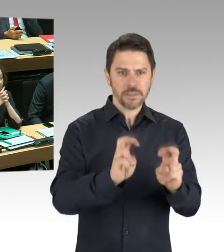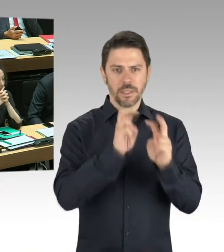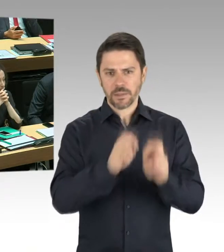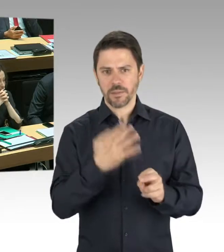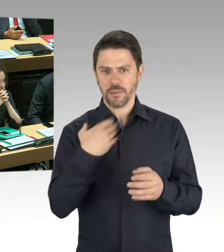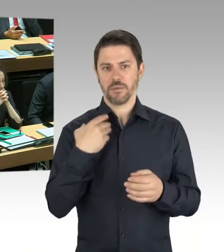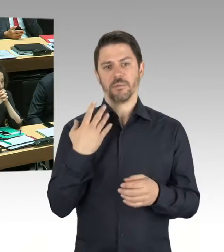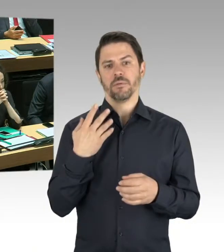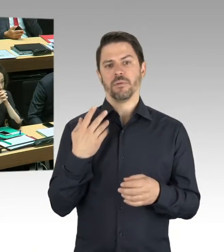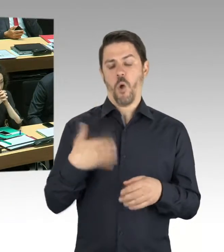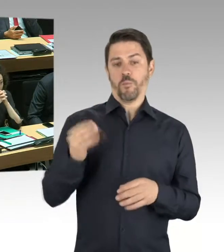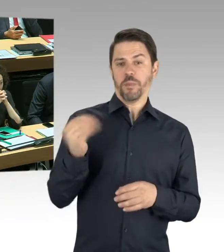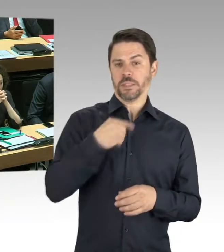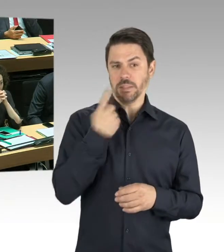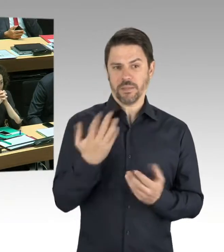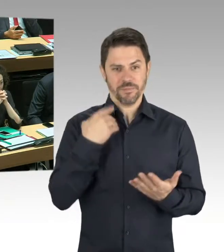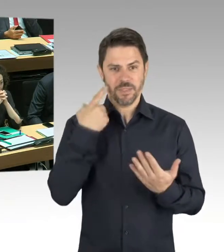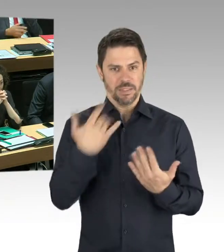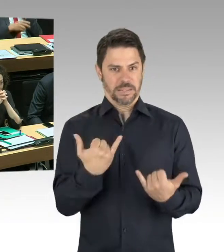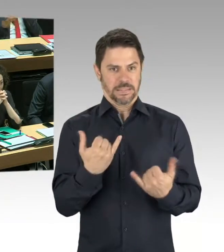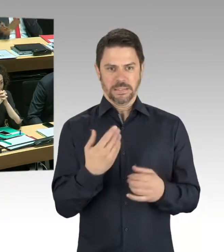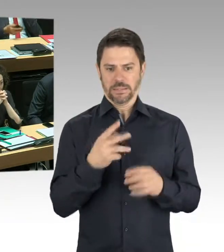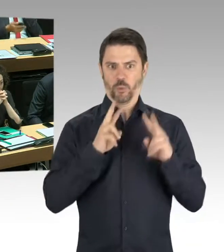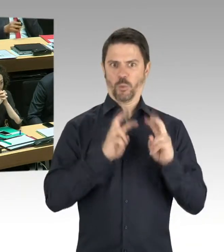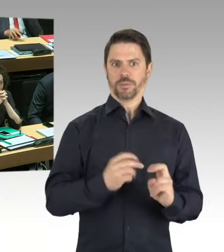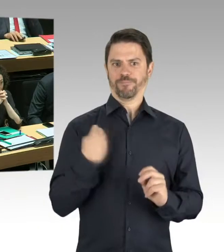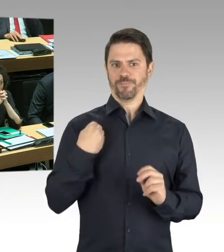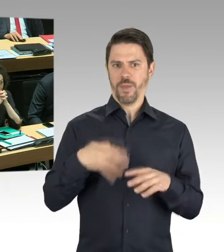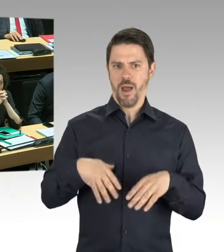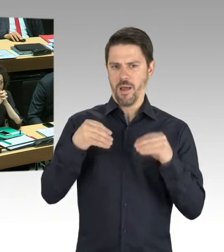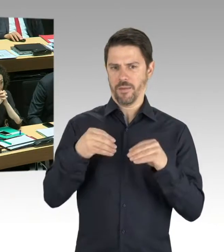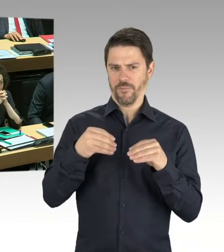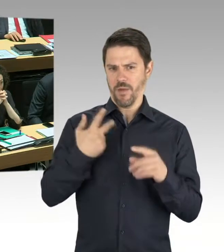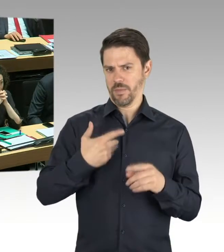Da wird man gucken, ob diese Abweichung von der genehmigten Statik